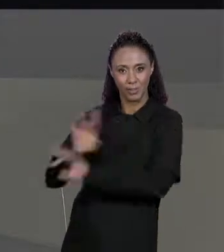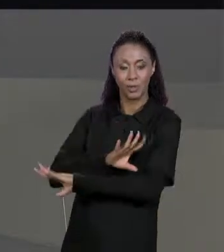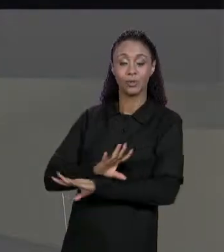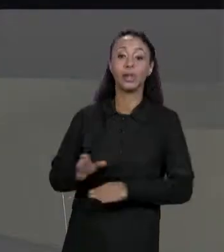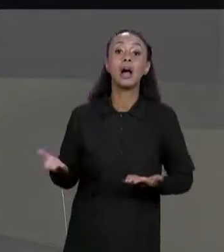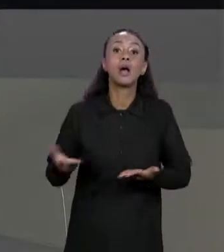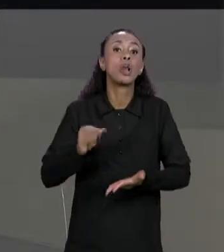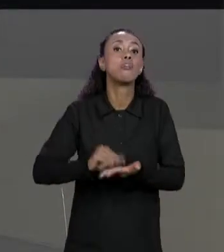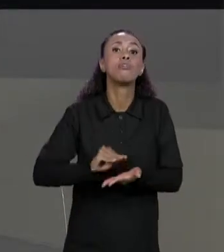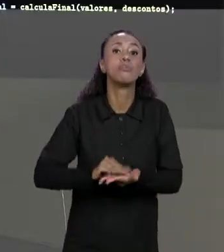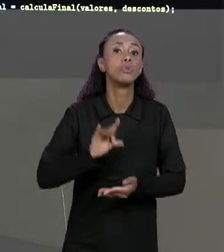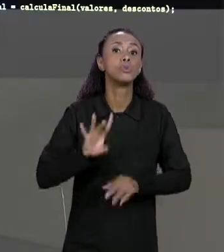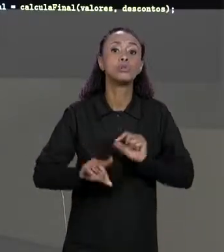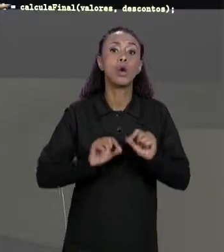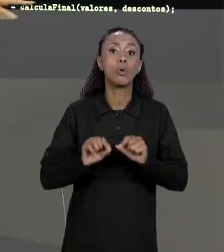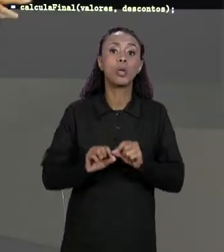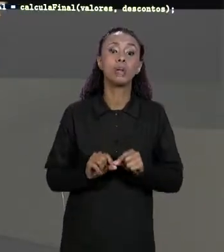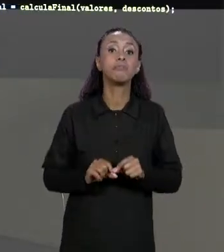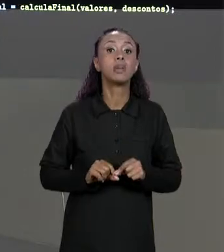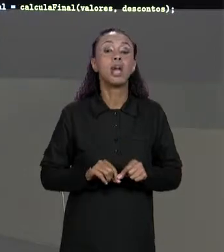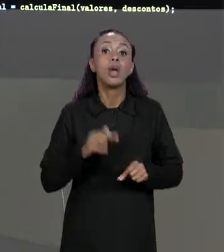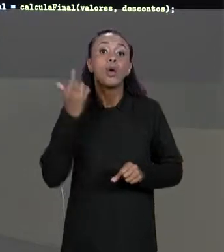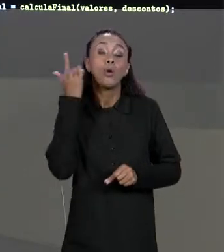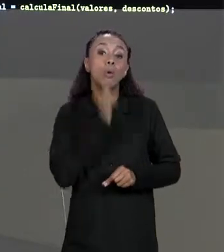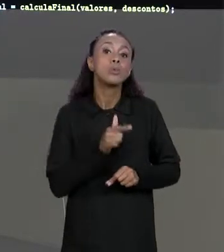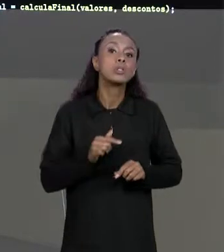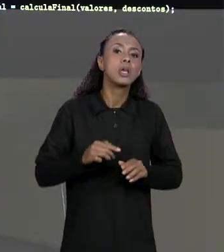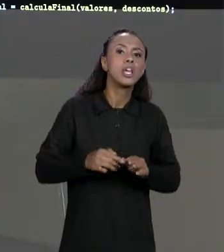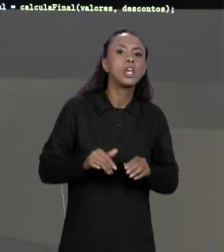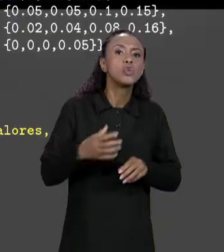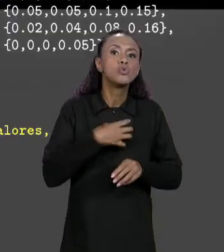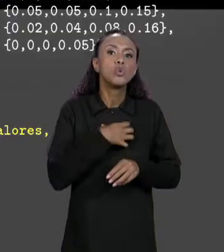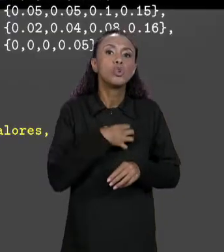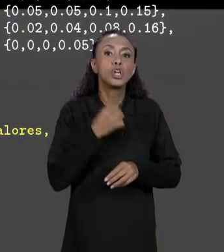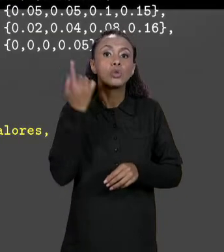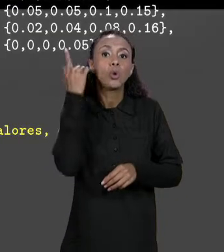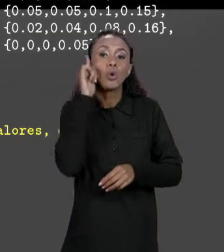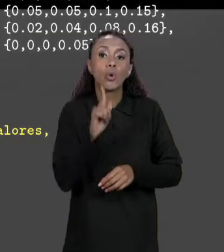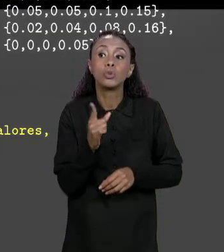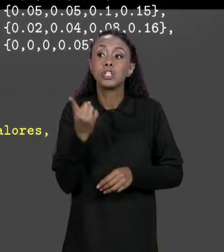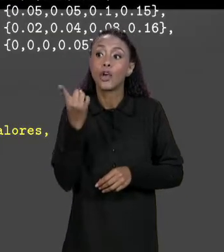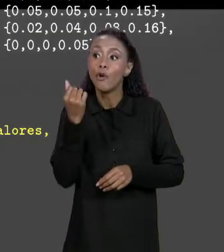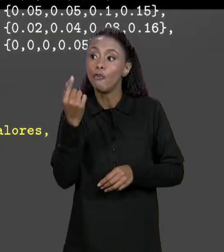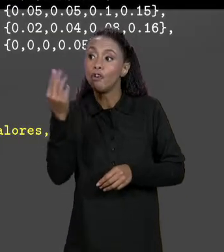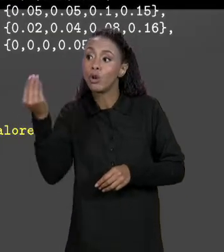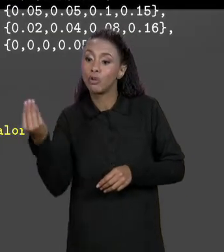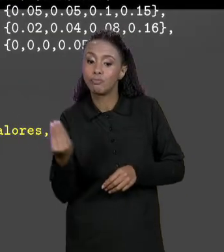AGORA SÓ CHAMAR UM MÉTODO PRA CARREGAR OS VALORES DA NOSSA MATRIZ FINAL, ESSE MÉTODO QUE